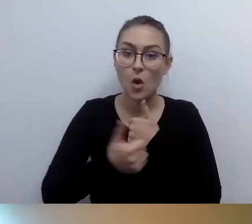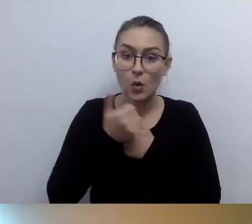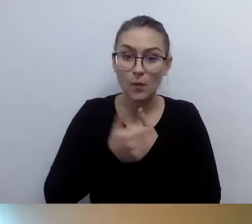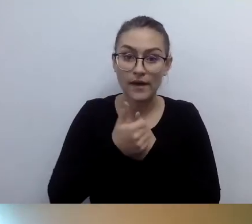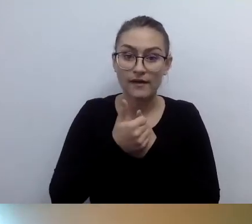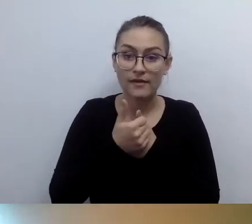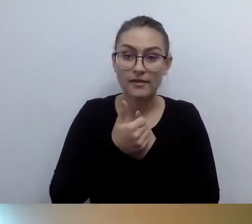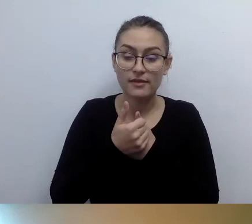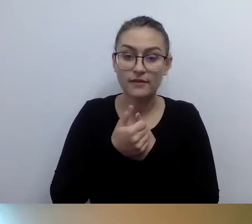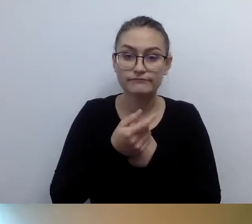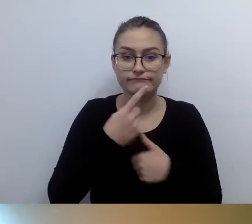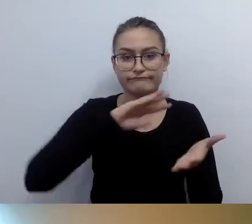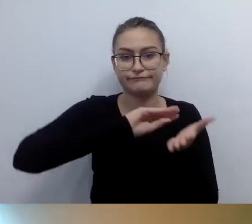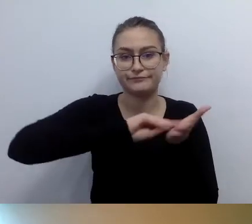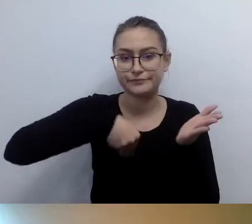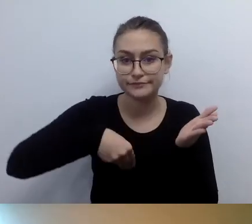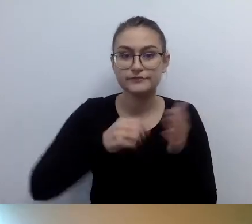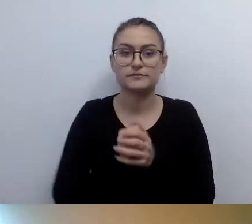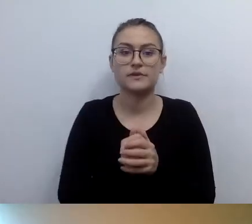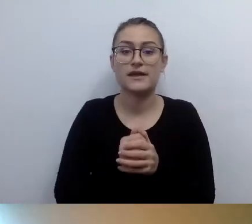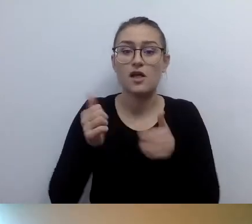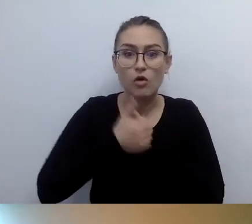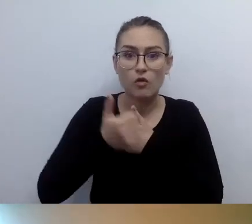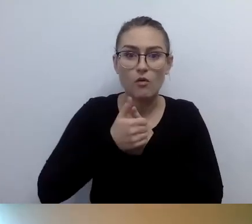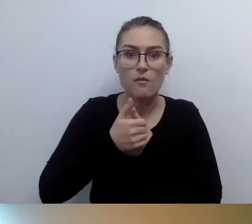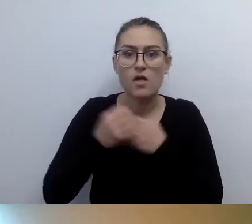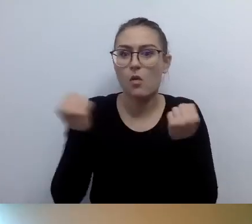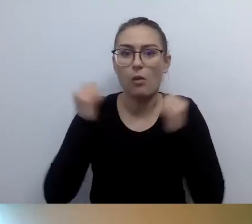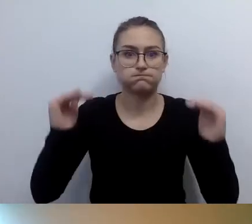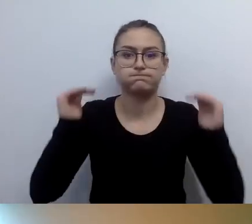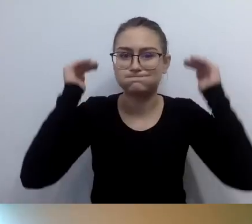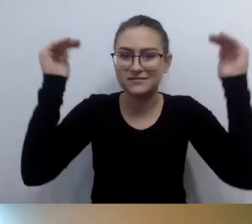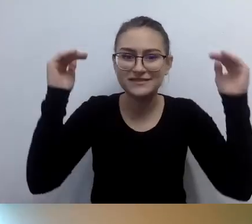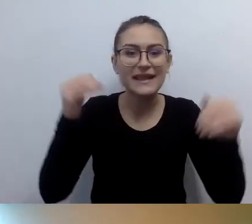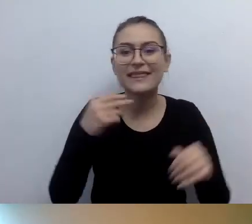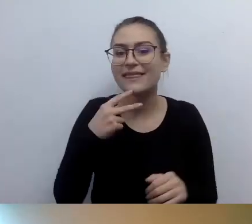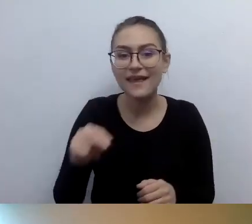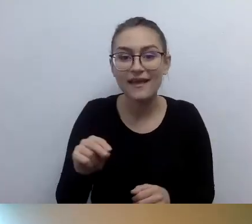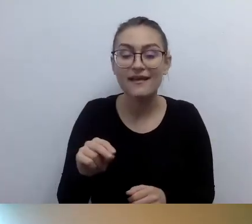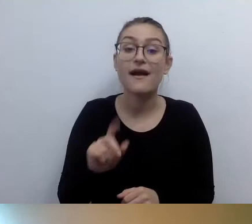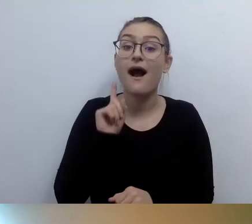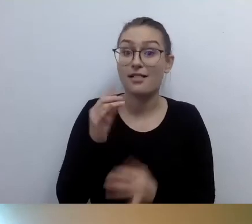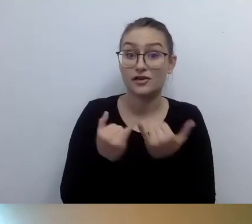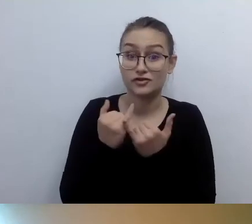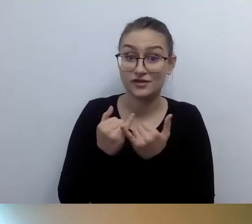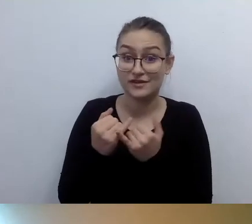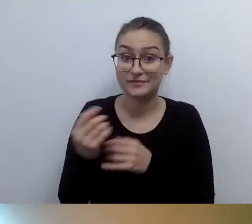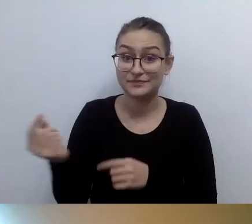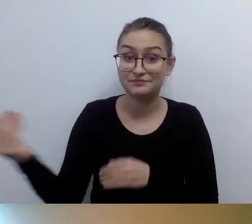Ranga tych dokumentów nie jest wielka. W przypadku kontroli to będzie podstawa do tego,